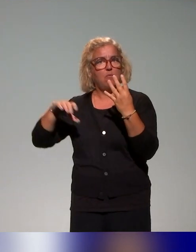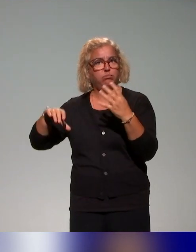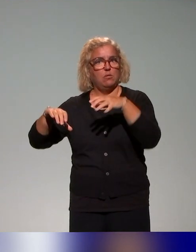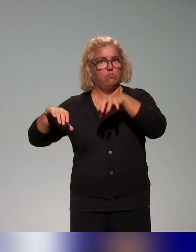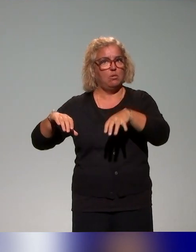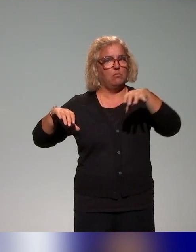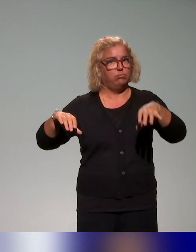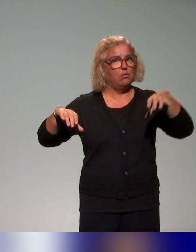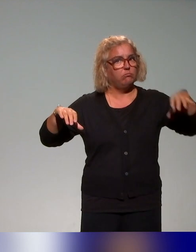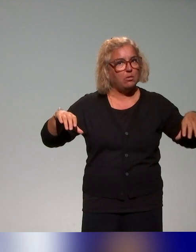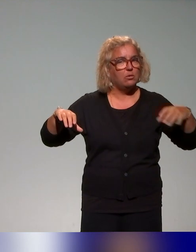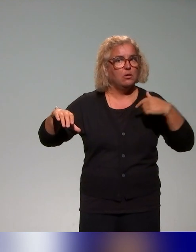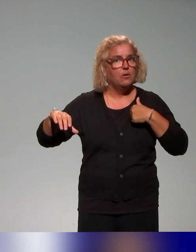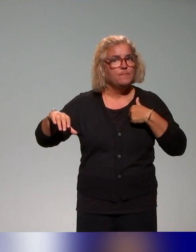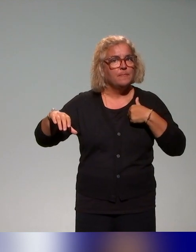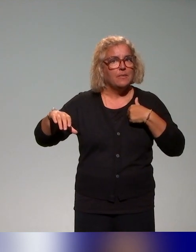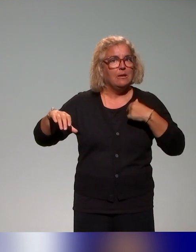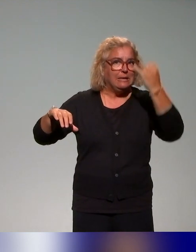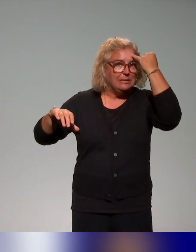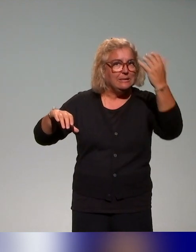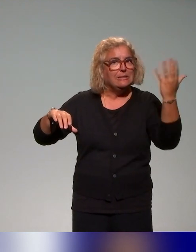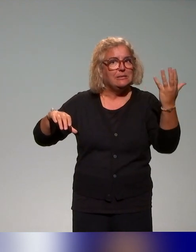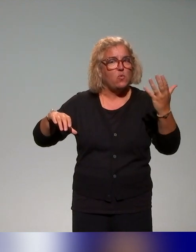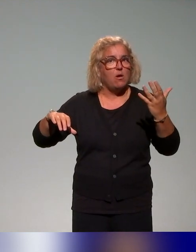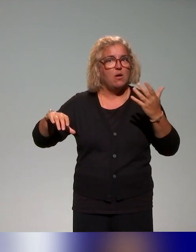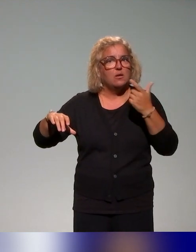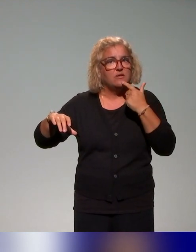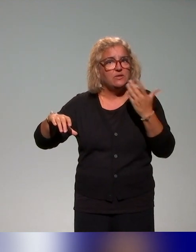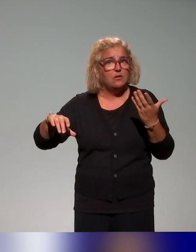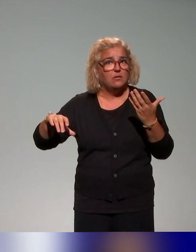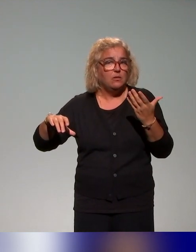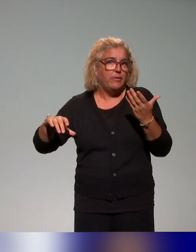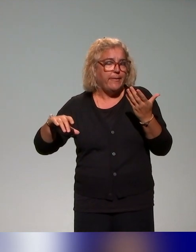avec l'idée d'avoir en tout cas des scénarios que les collègues